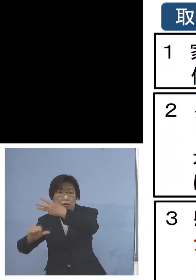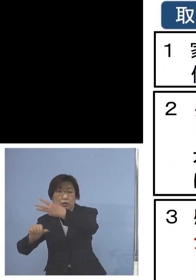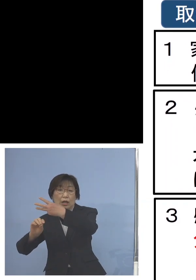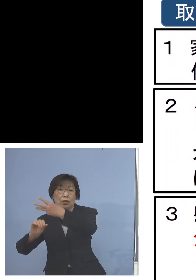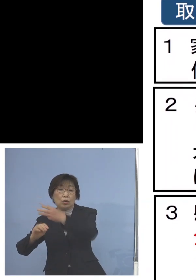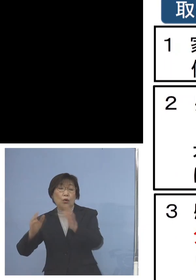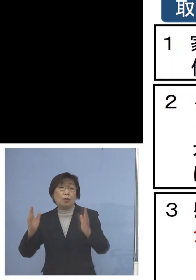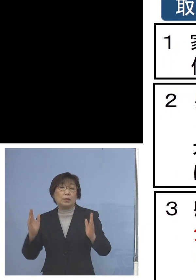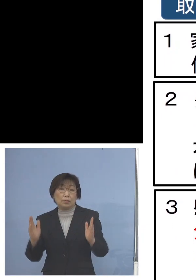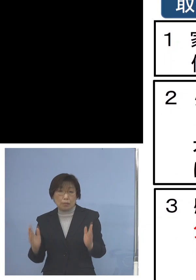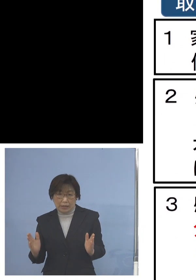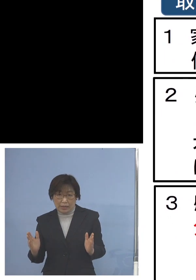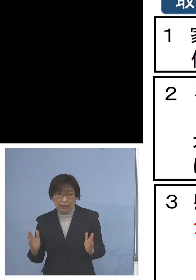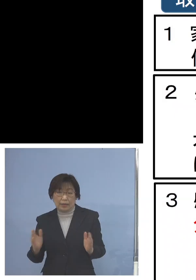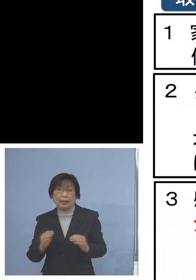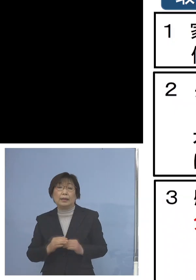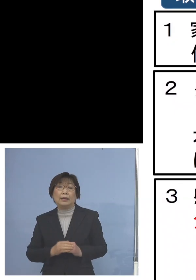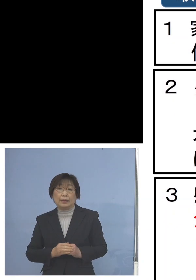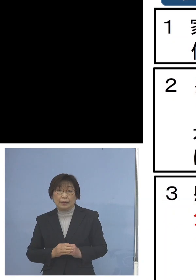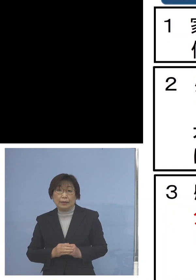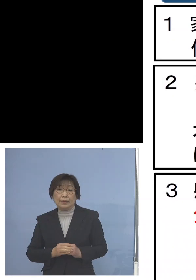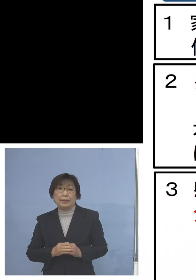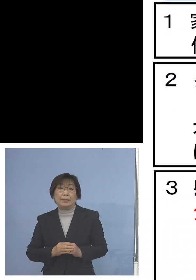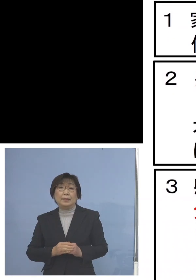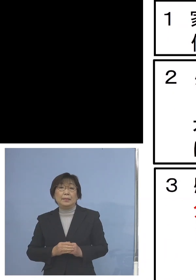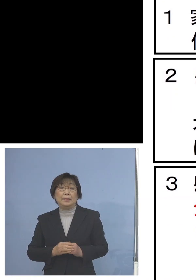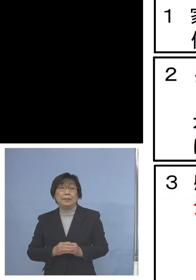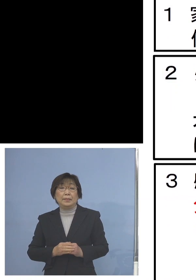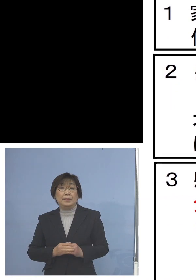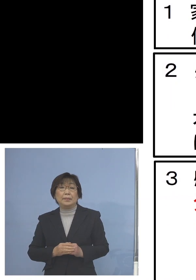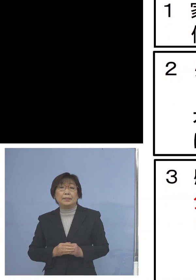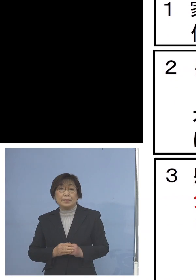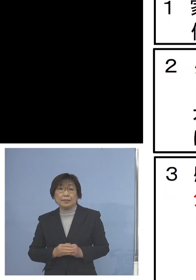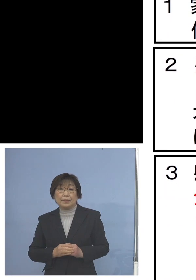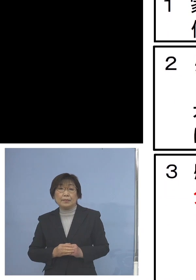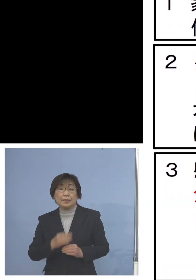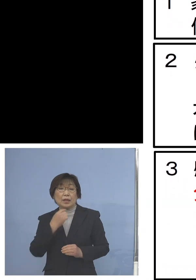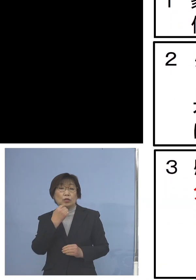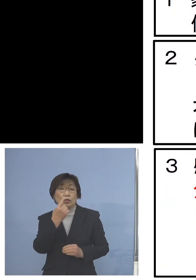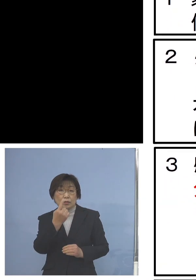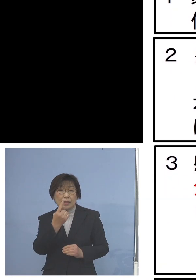ということでレビューとなりますが 1つ目に家庭内に風邪